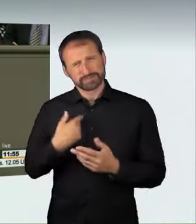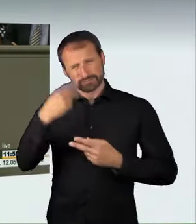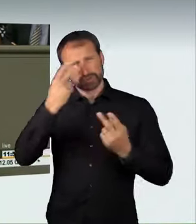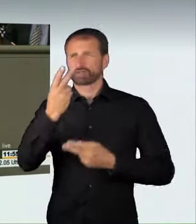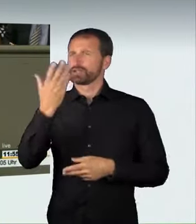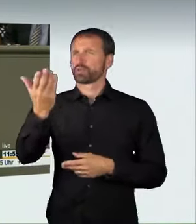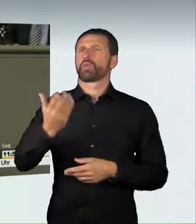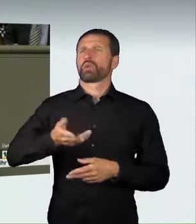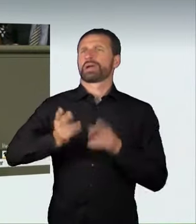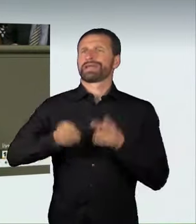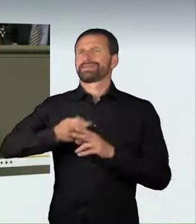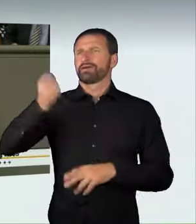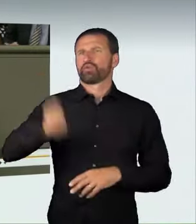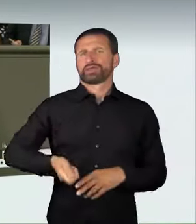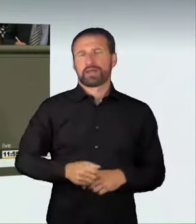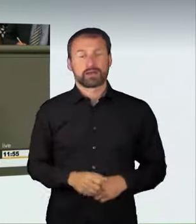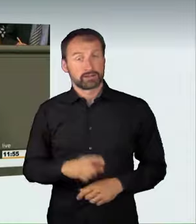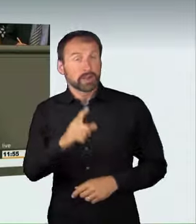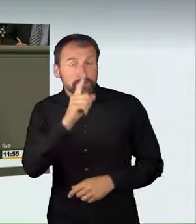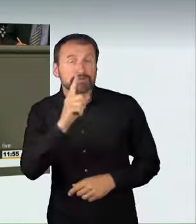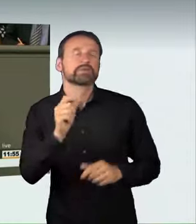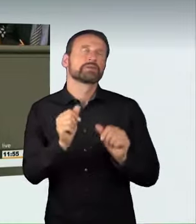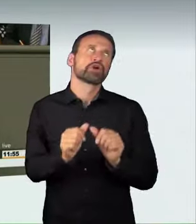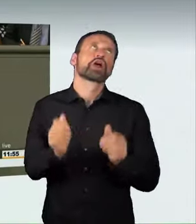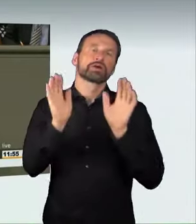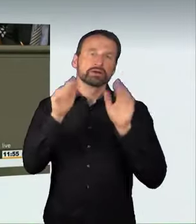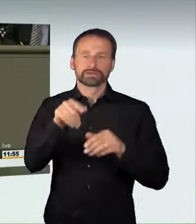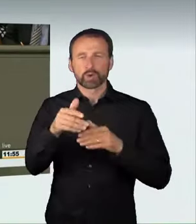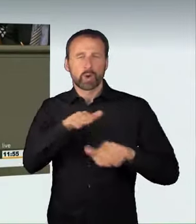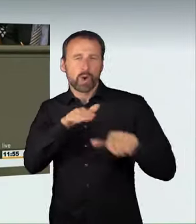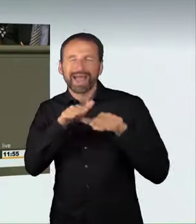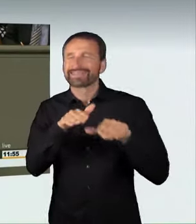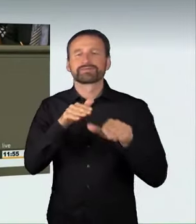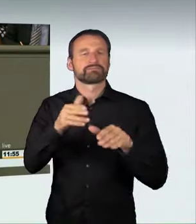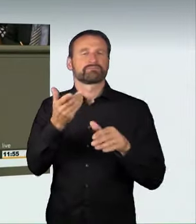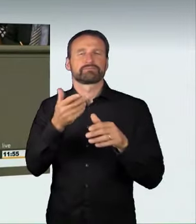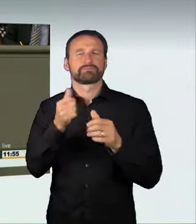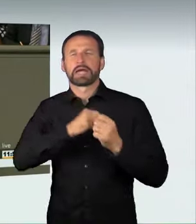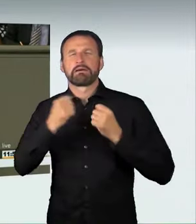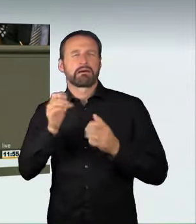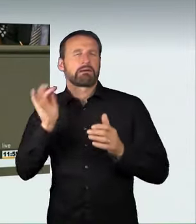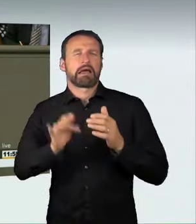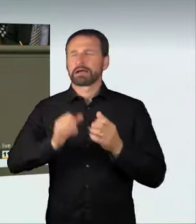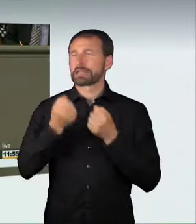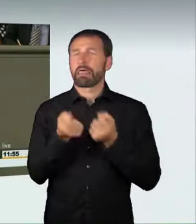Wenn bei einem solchen Rennen oder einer solchen Raserei glücklicherweise nichts passiert und niemand zu Schaden kommt,